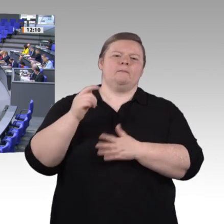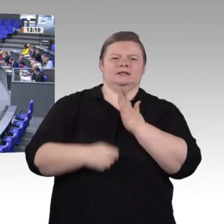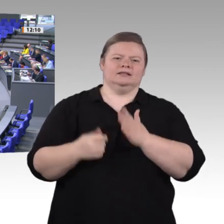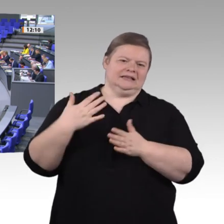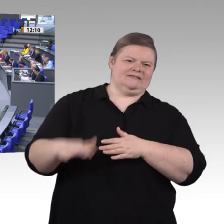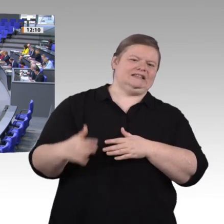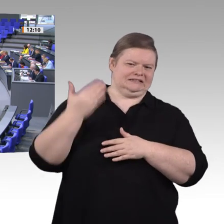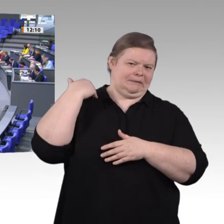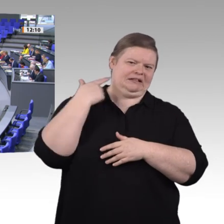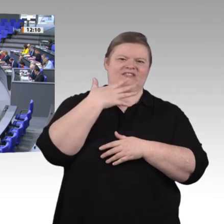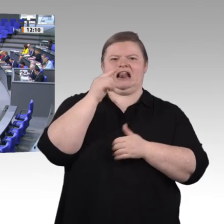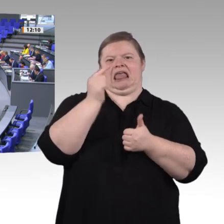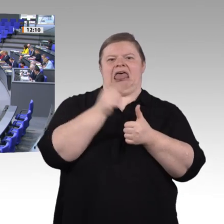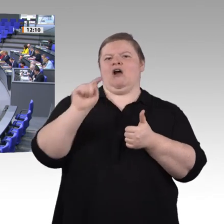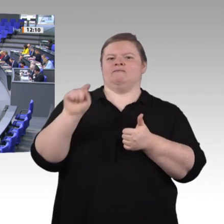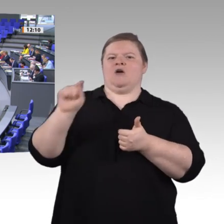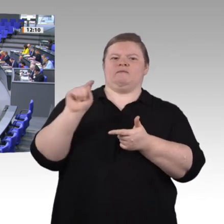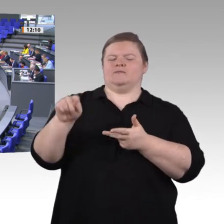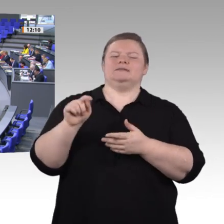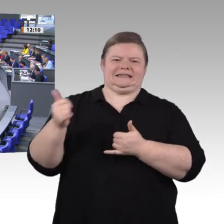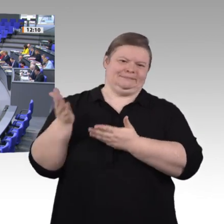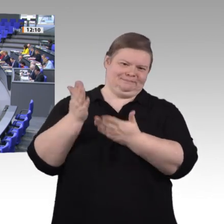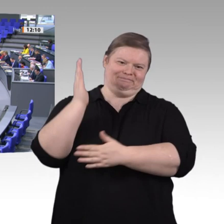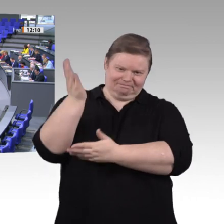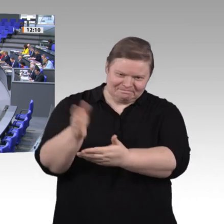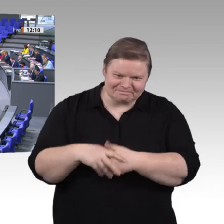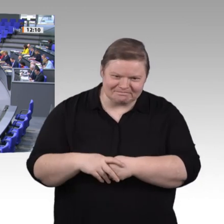sich auch die Anforderungen an die Qualifikationen und Kompetenzen in fast allen Berufen mit